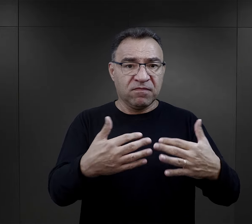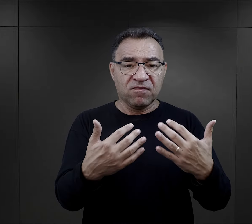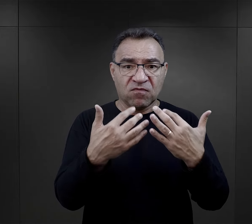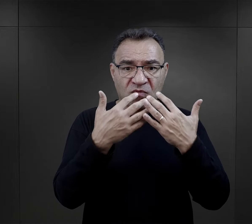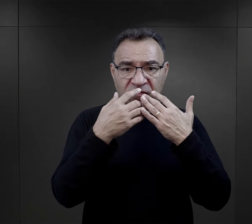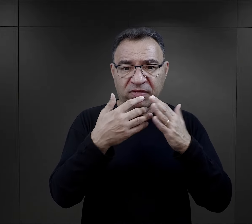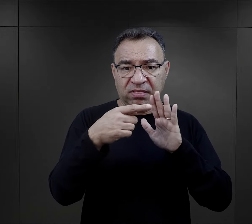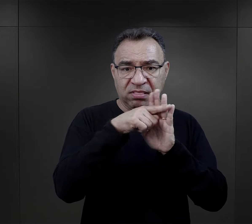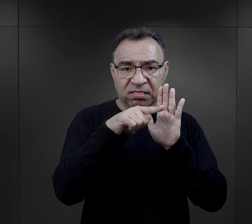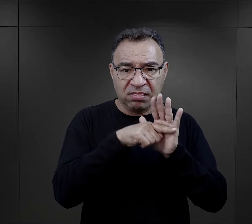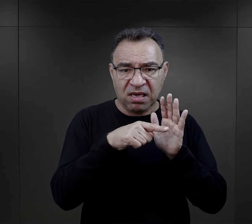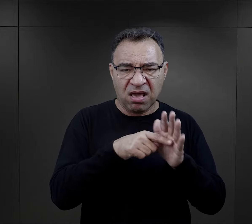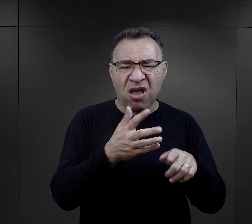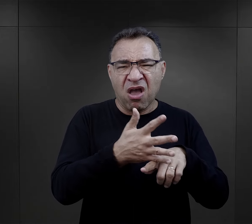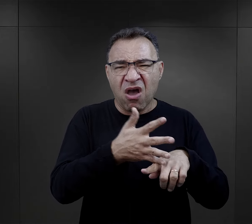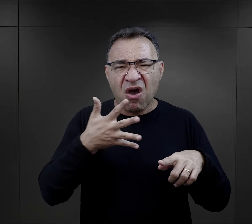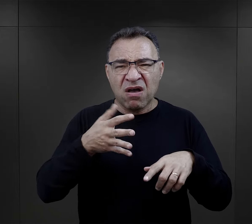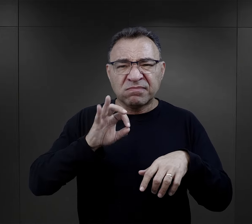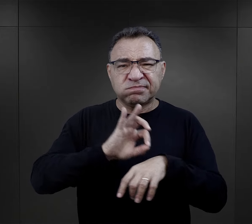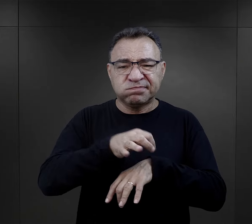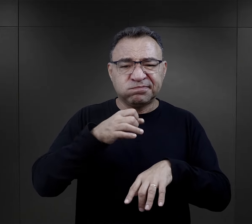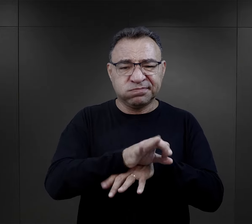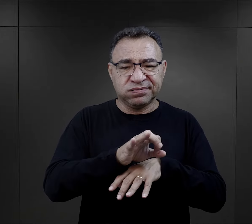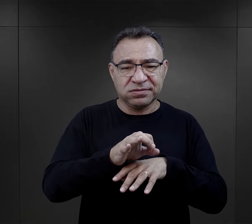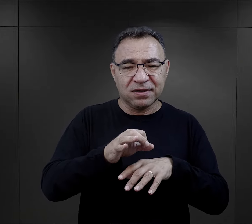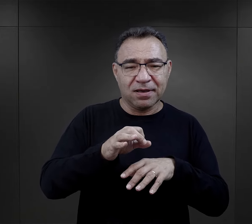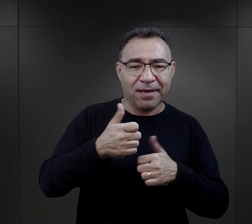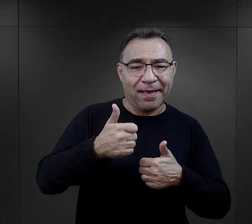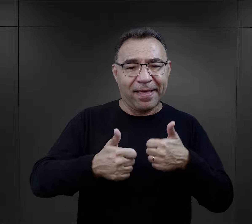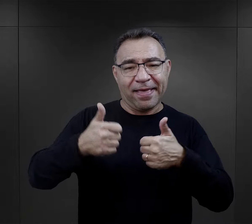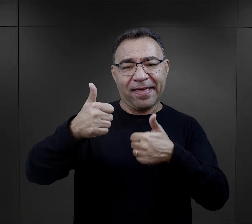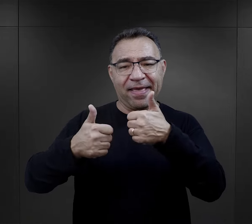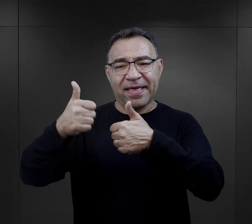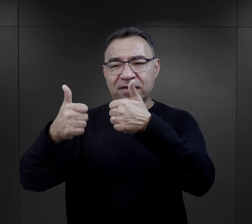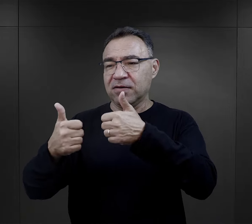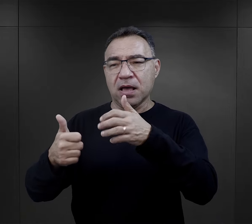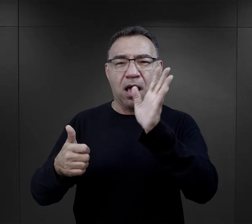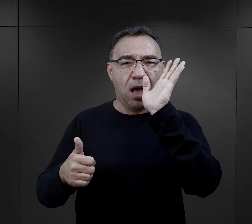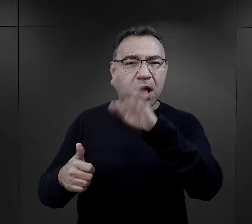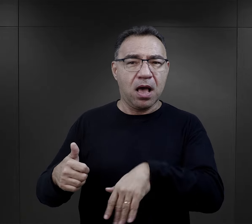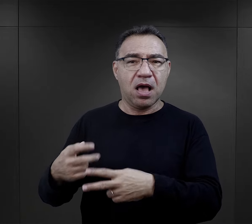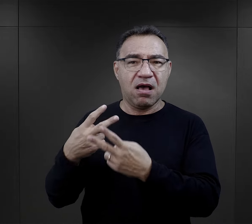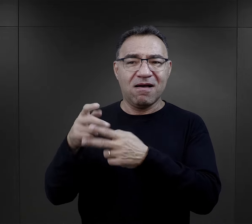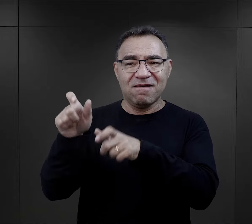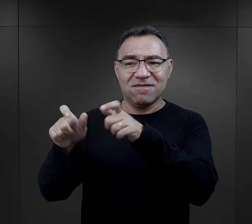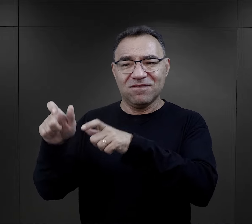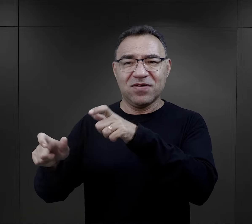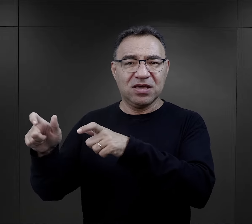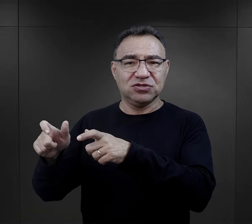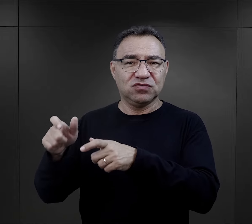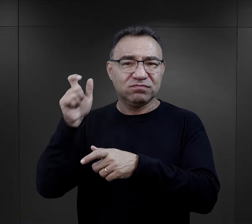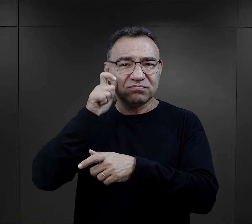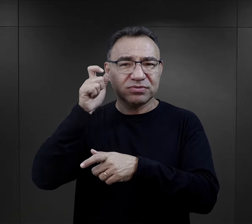że w brutalności prześcigali właściwie więźniów, kryminalistów niemieckich